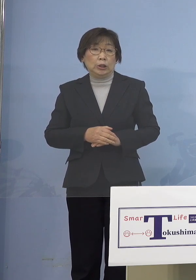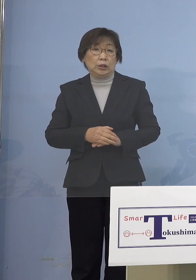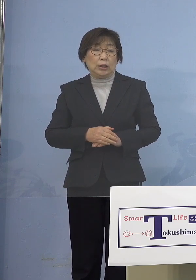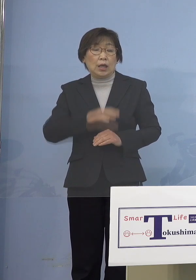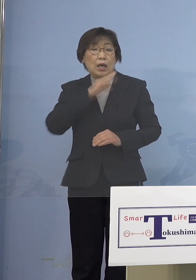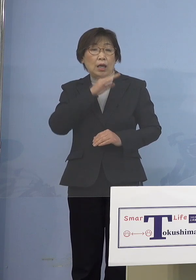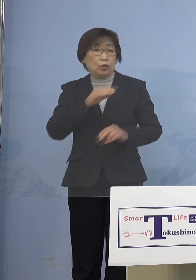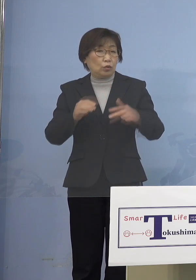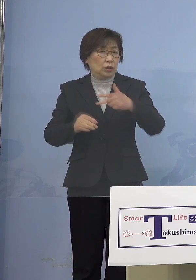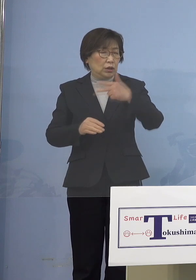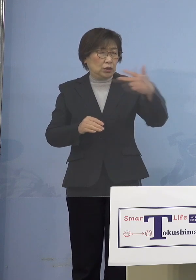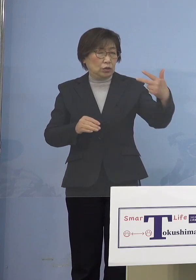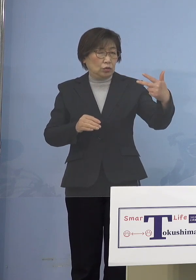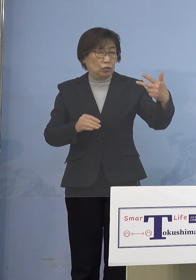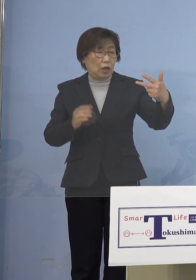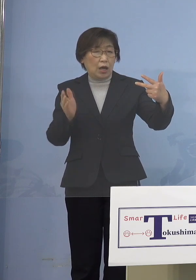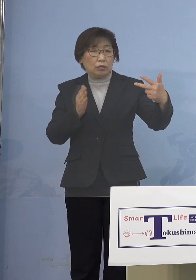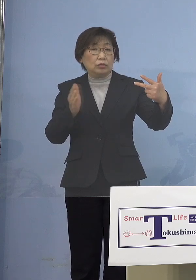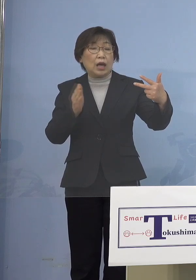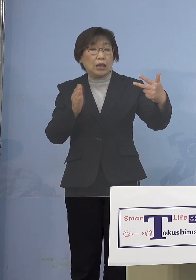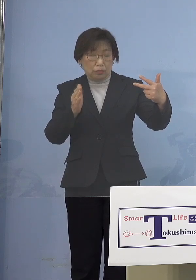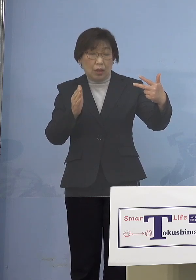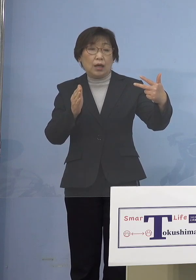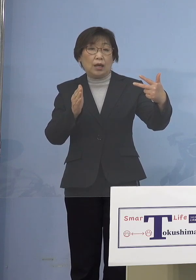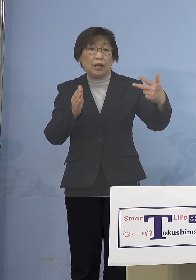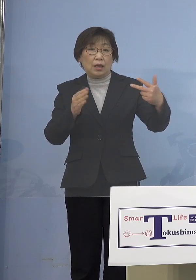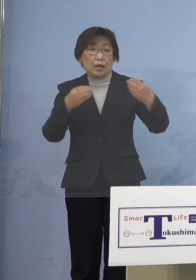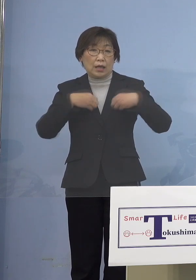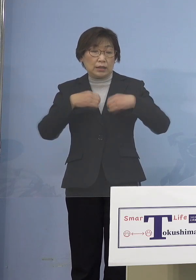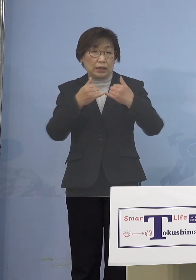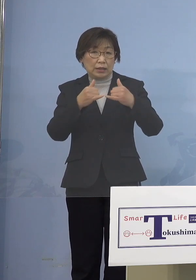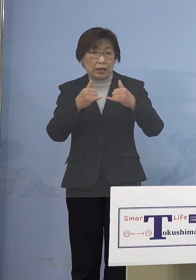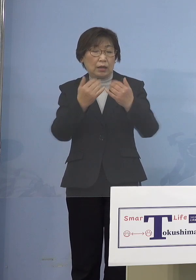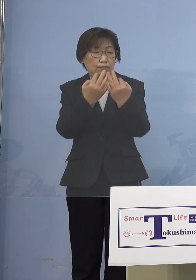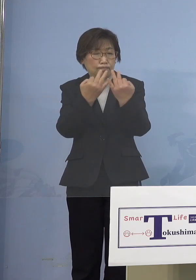かなり厳しい状況が続くんじゃないかと こういうふうに想定しています